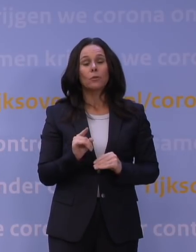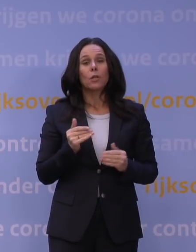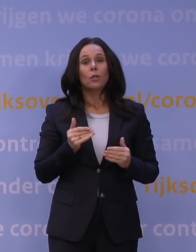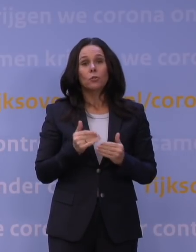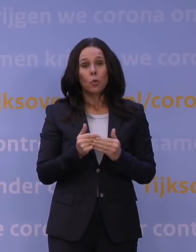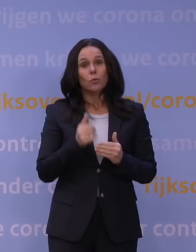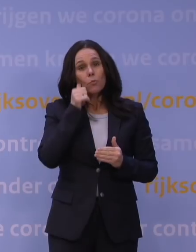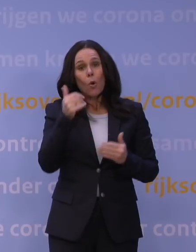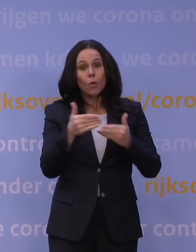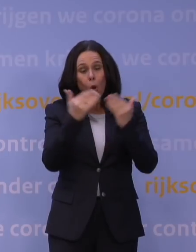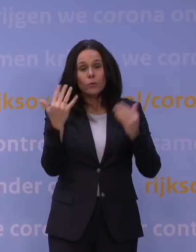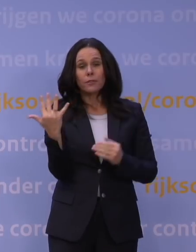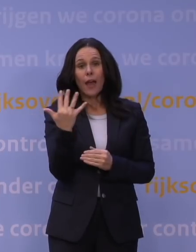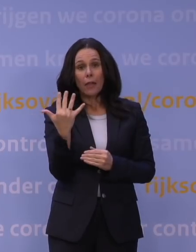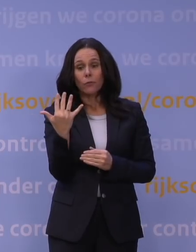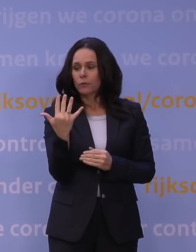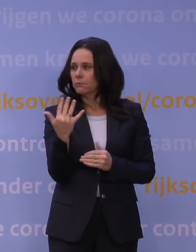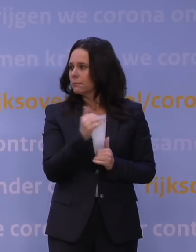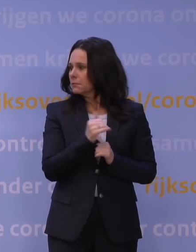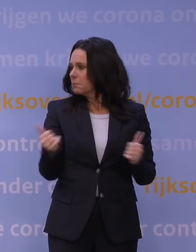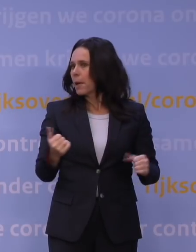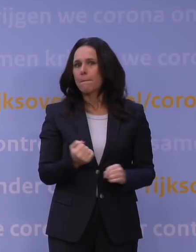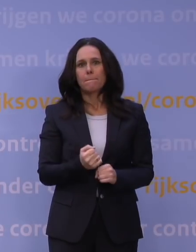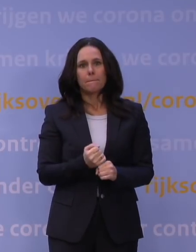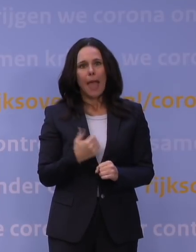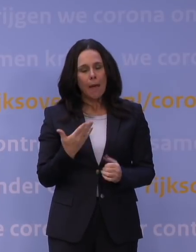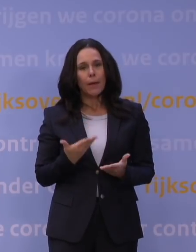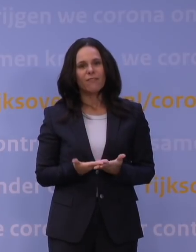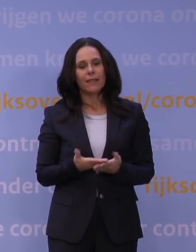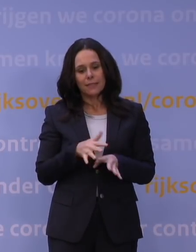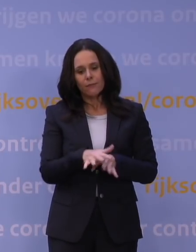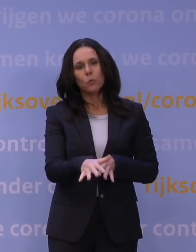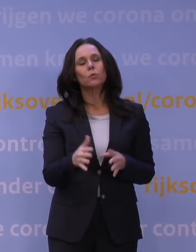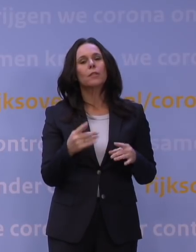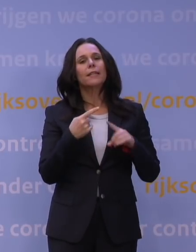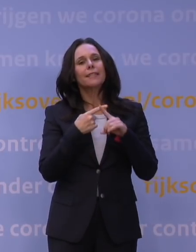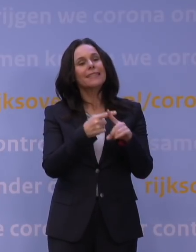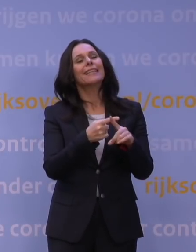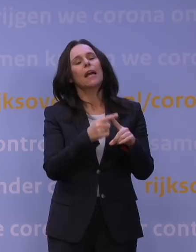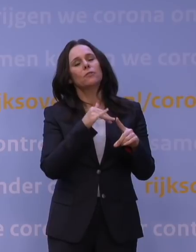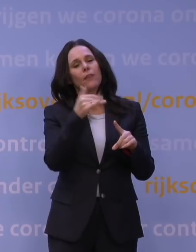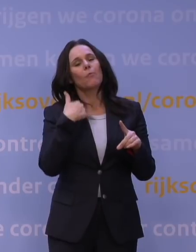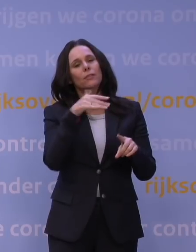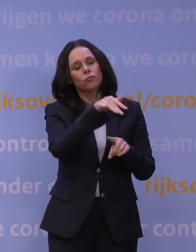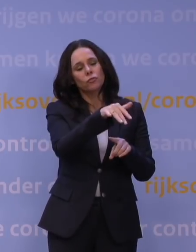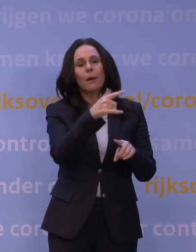als we naar die volledige lockdown gaan, die werkt, die heeft effect. In de ziekenhuizen liggen nog veel mensen, maar ook daar begint de druk nu af te nemen.